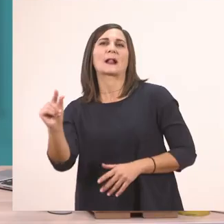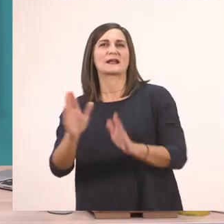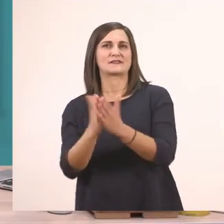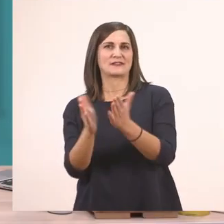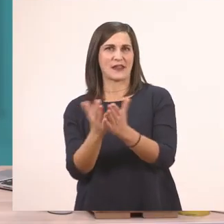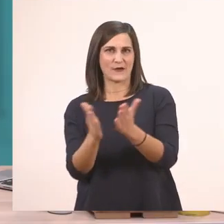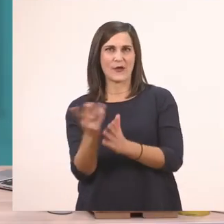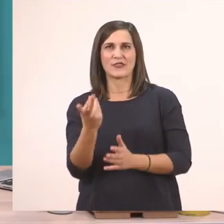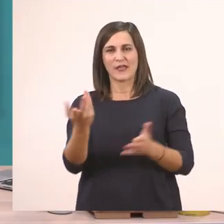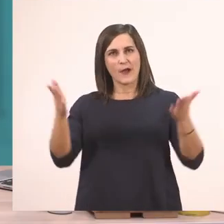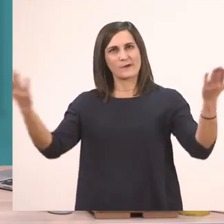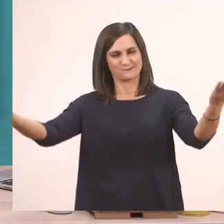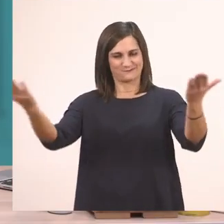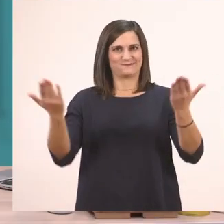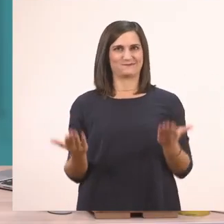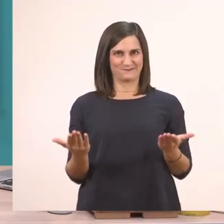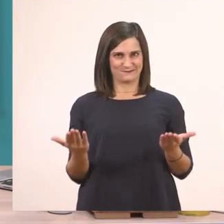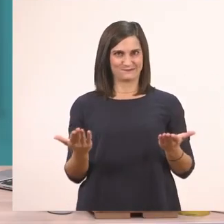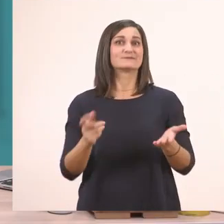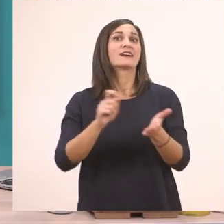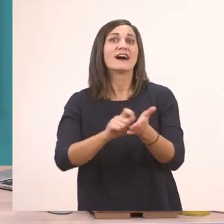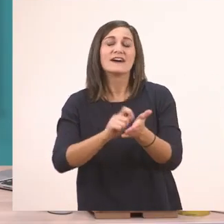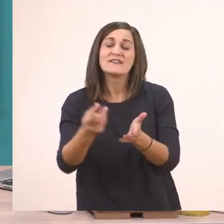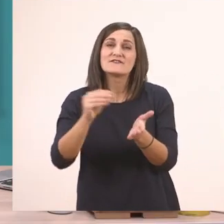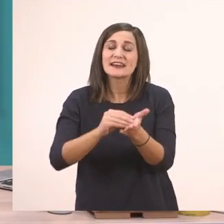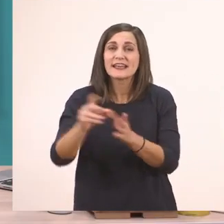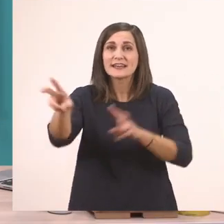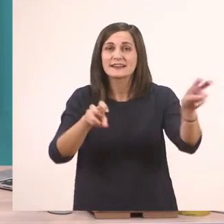και να τα έχουμε μαζί μας. Επίσης θα φέρετε πάλι την κασετίνα σας γιατί θα χρειαστούμε